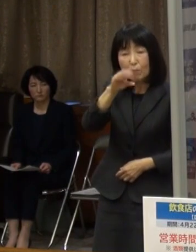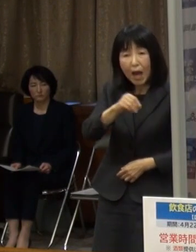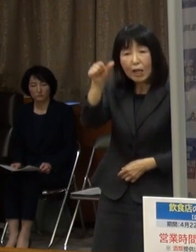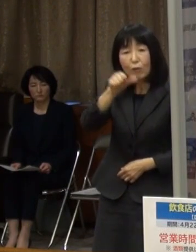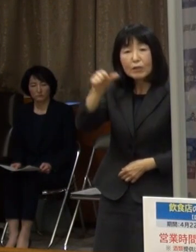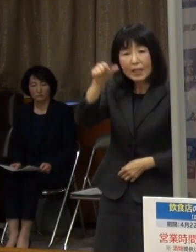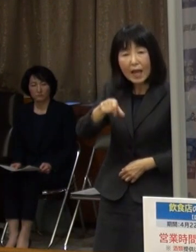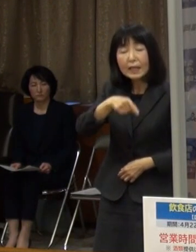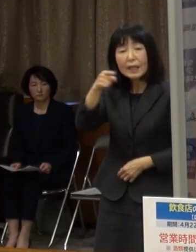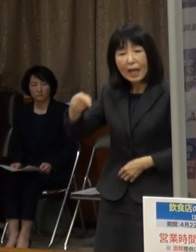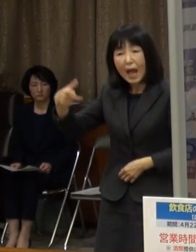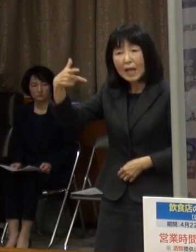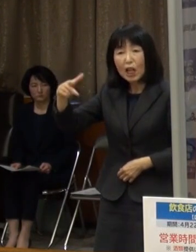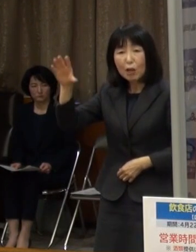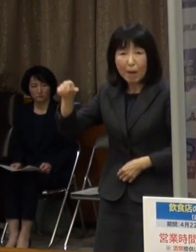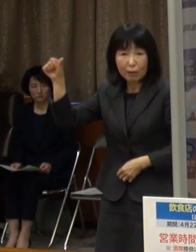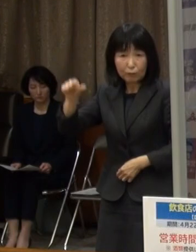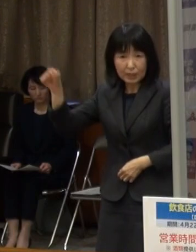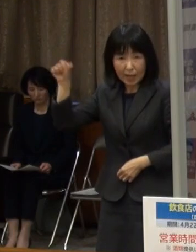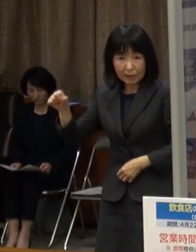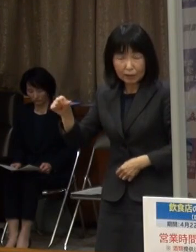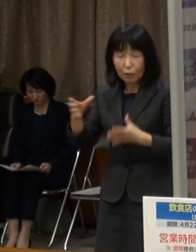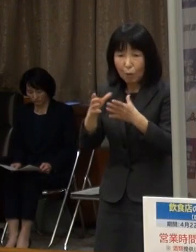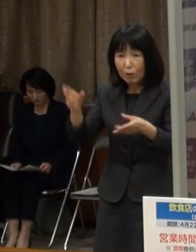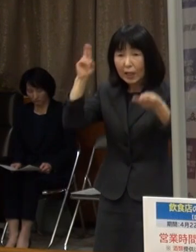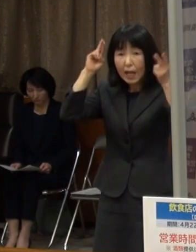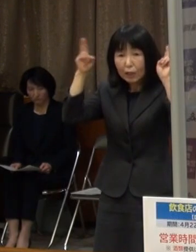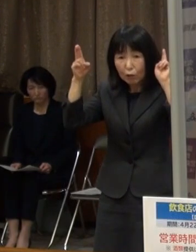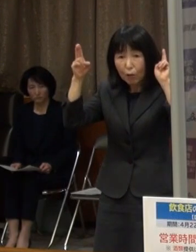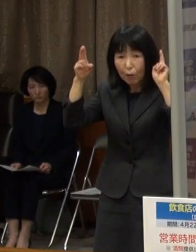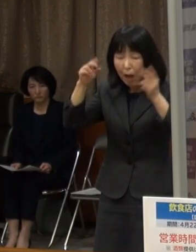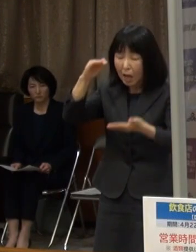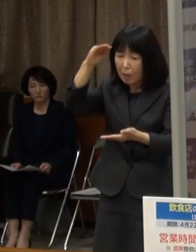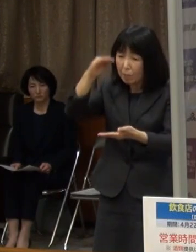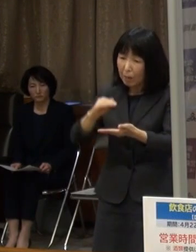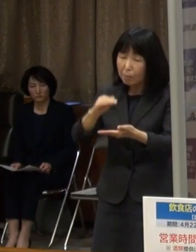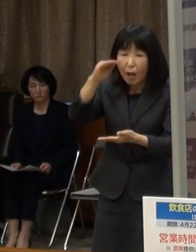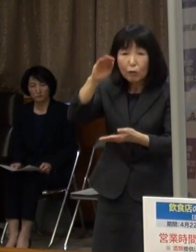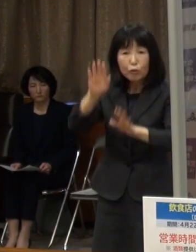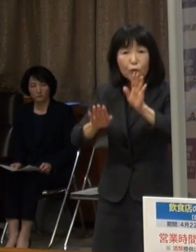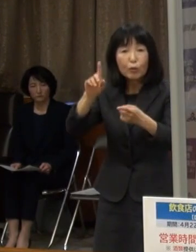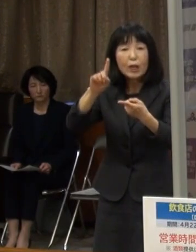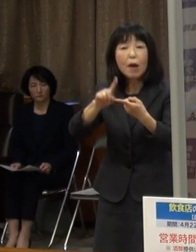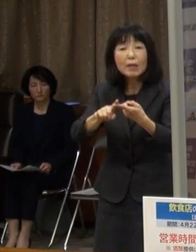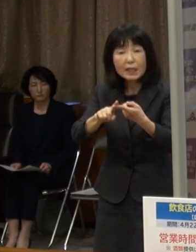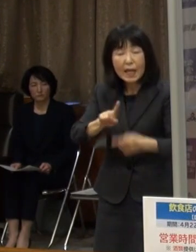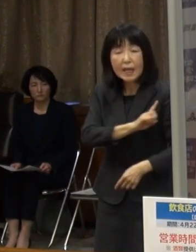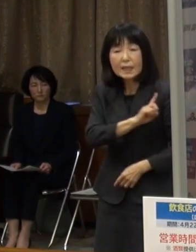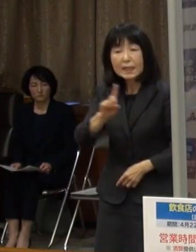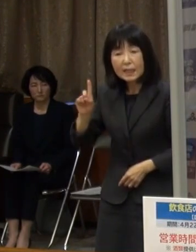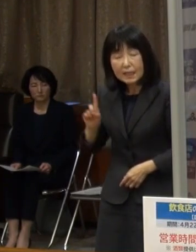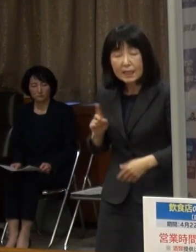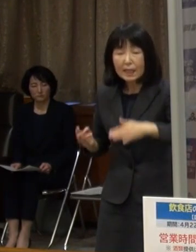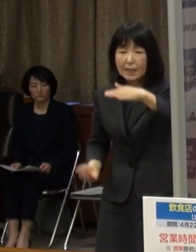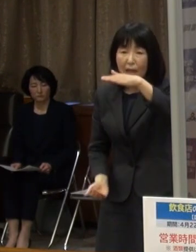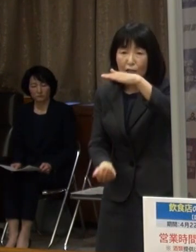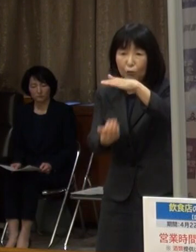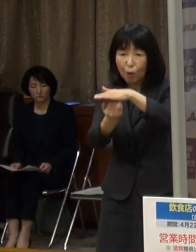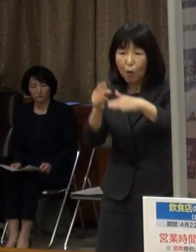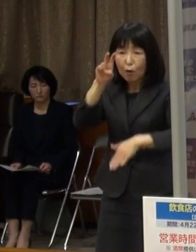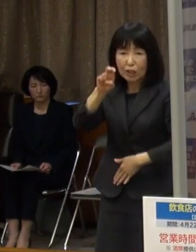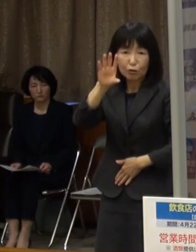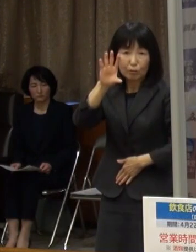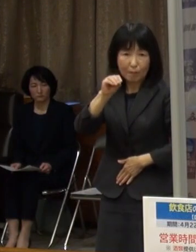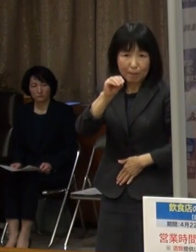大企業は売上高の減少額に応じ １日最大２０万円を支給します